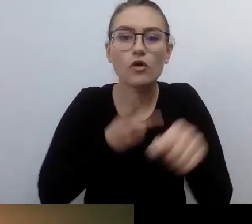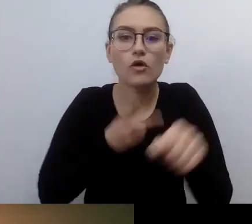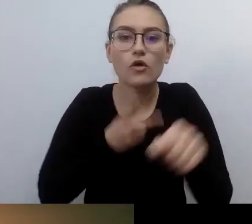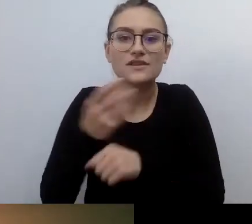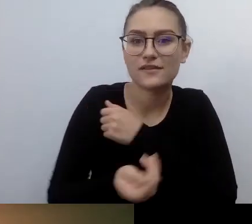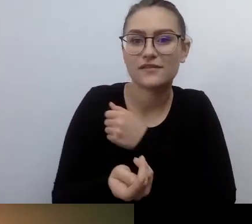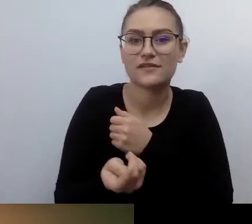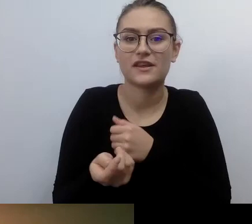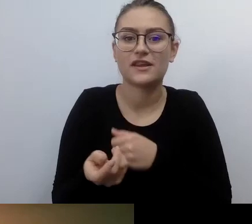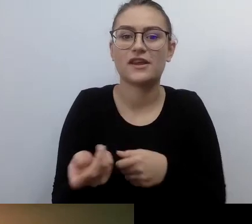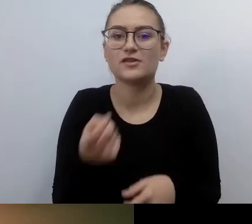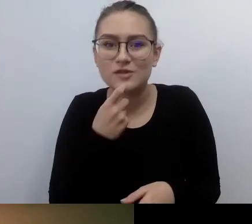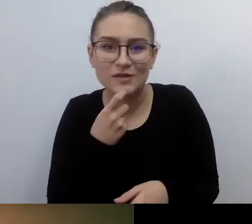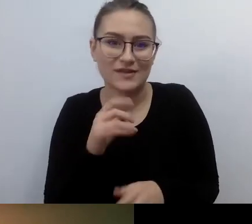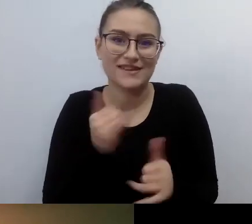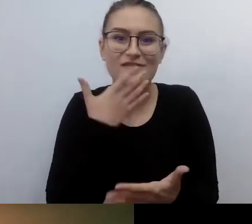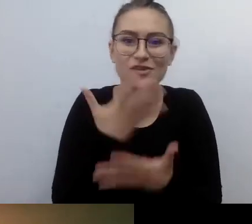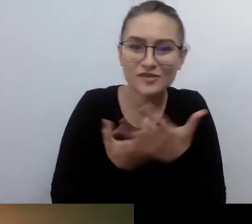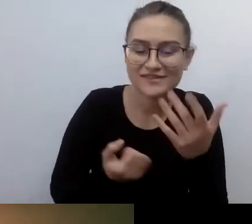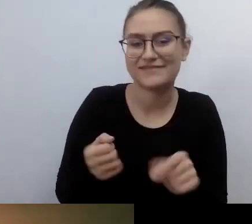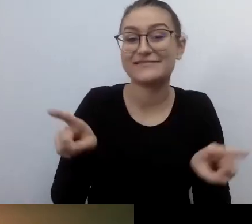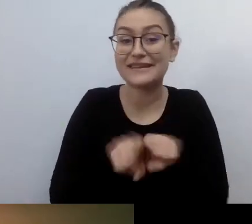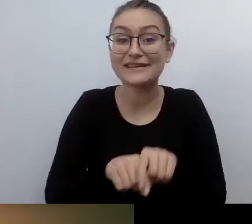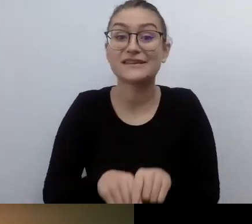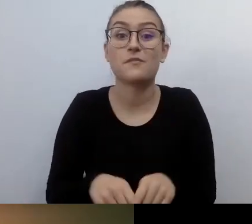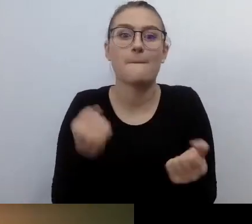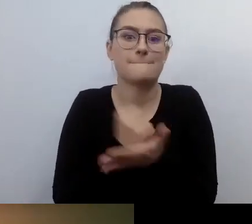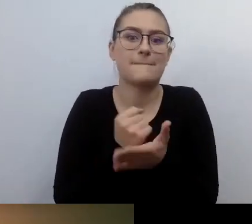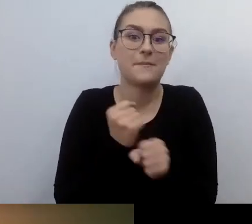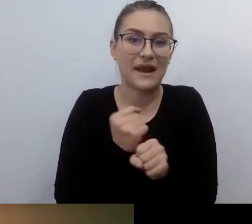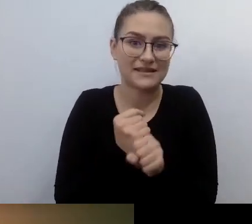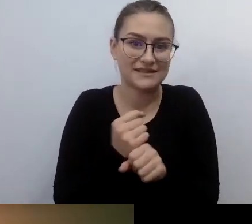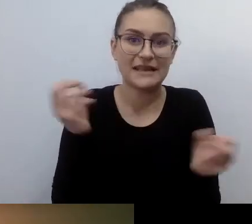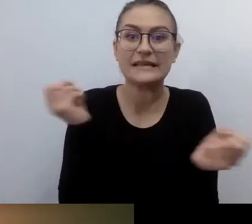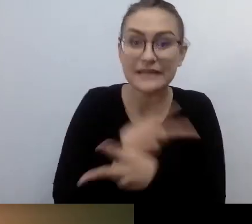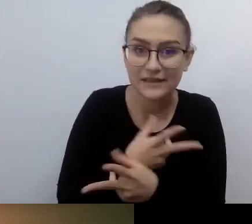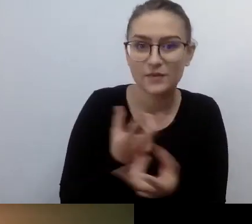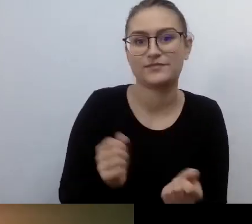Ten, kto wpuszcza do kina czy na spektakl teatralny nie ma wątpliwości,